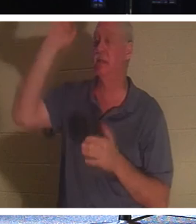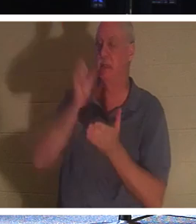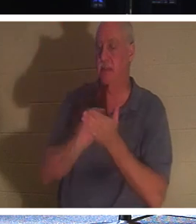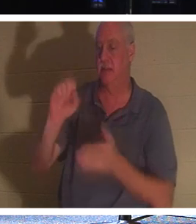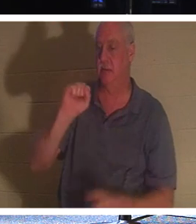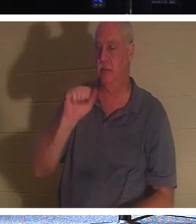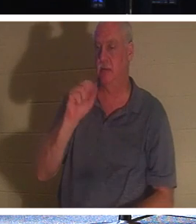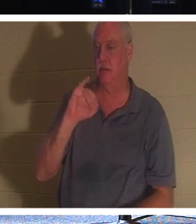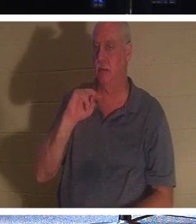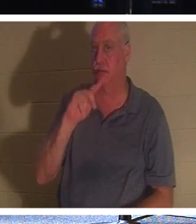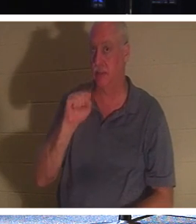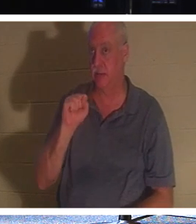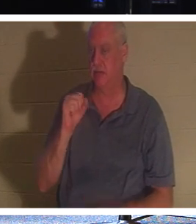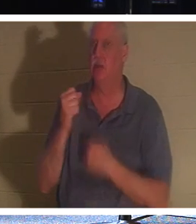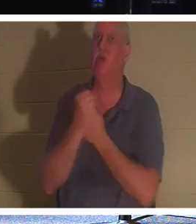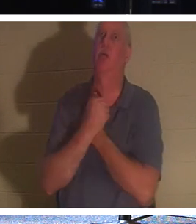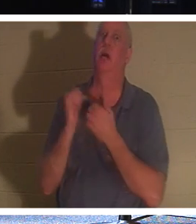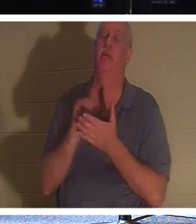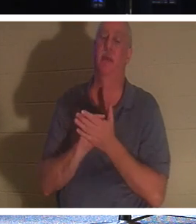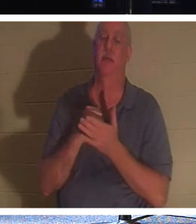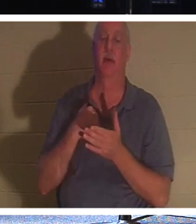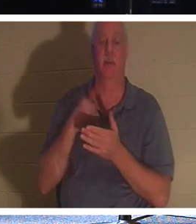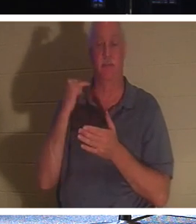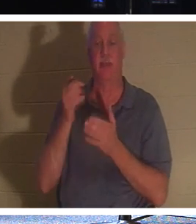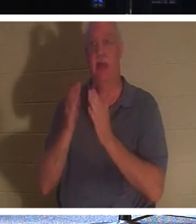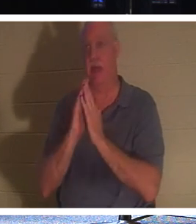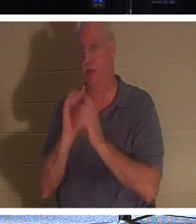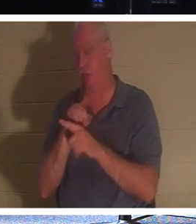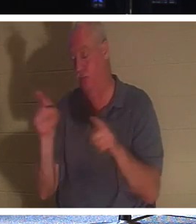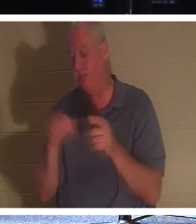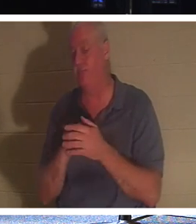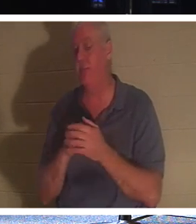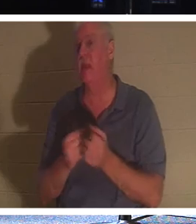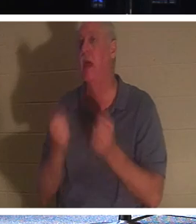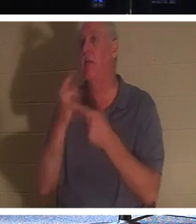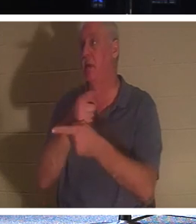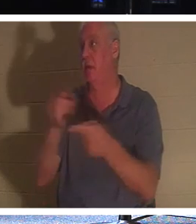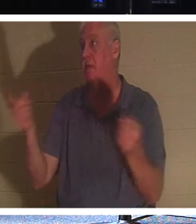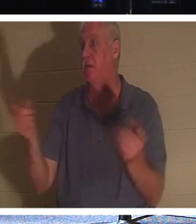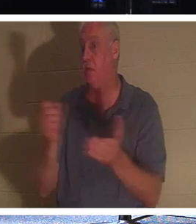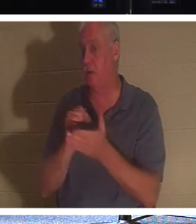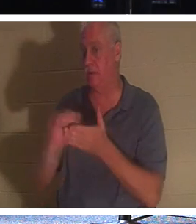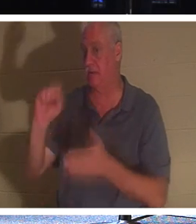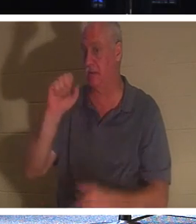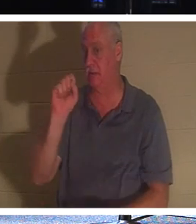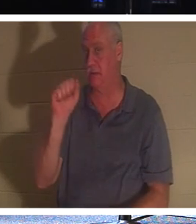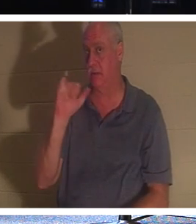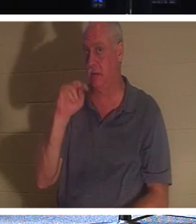! Wenn ich Sie nun fragen würde, wie viele von Ihnen hier Heilige sind, würden nicht viele von Ihnen Ihre